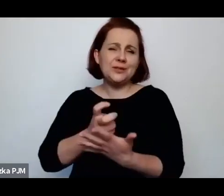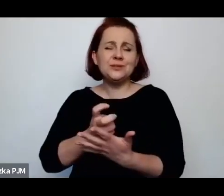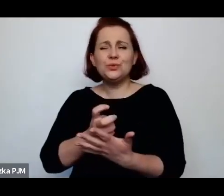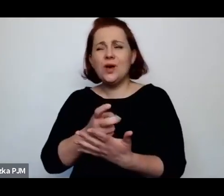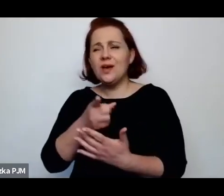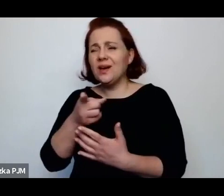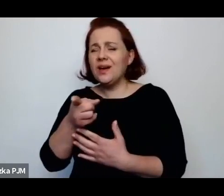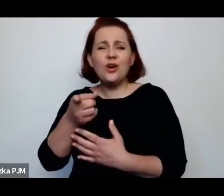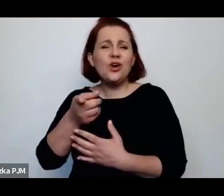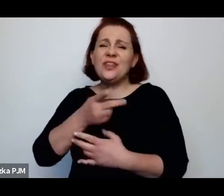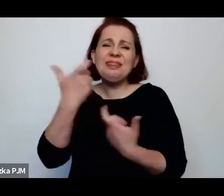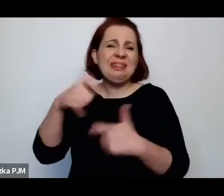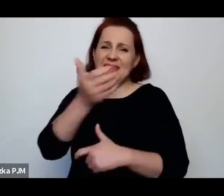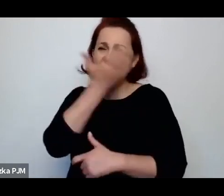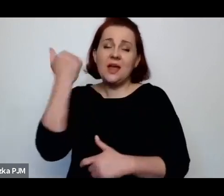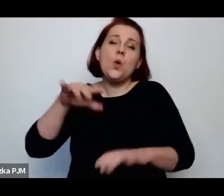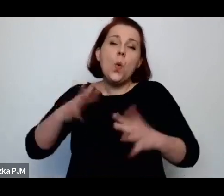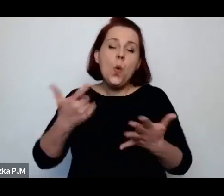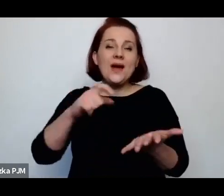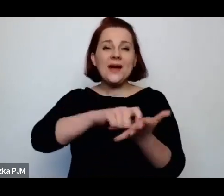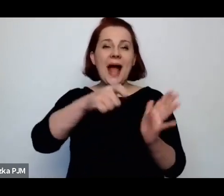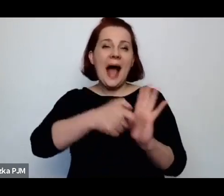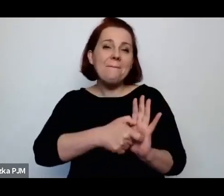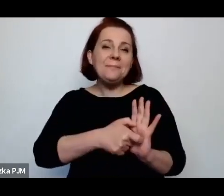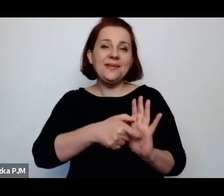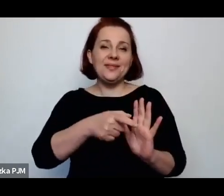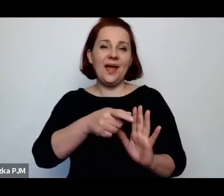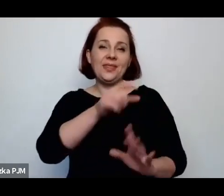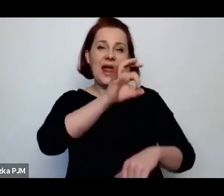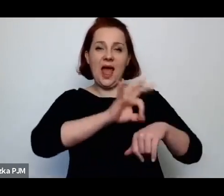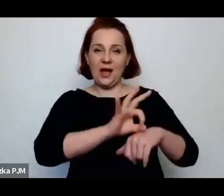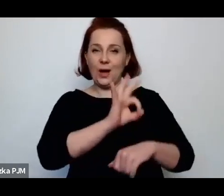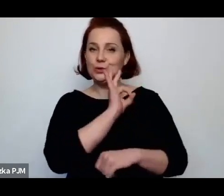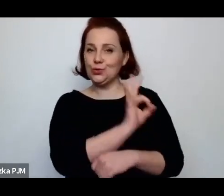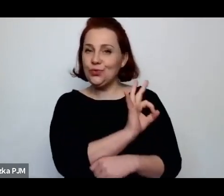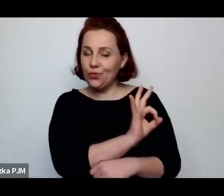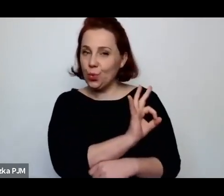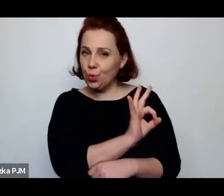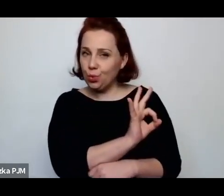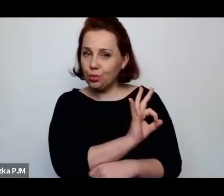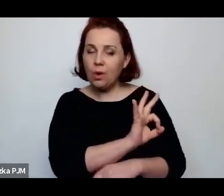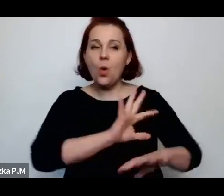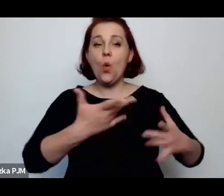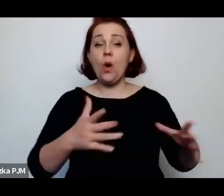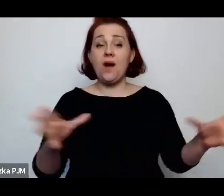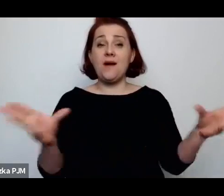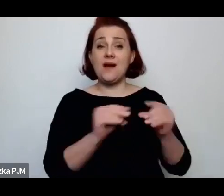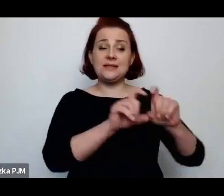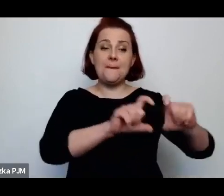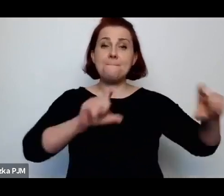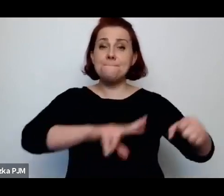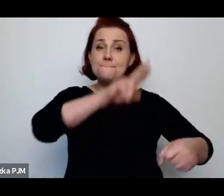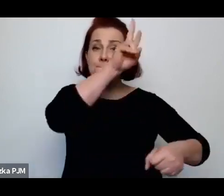to były takie gabinety lekarskie przy posterunku policji obyczajowej